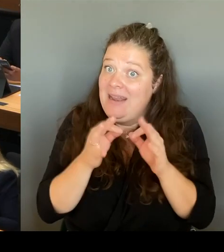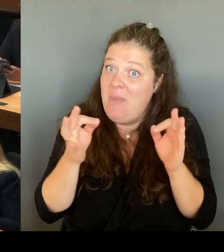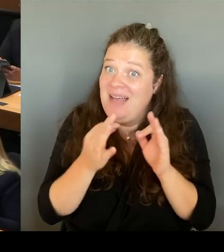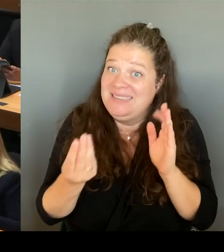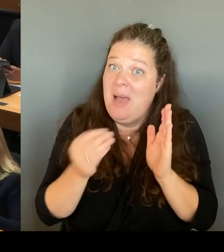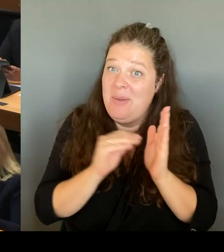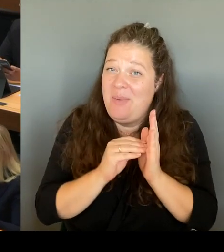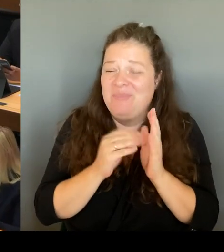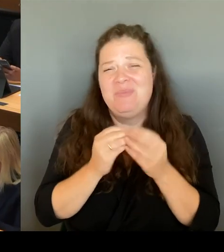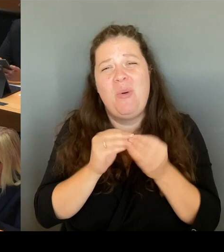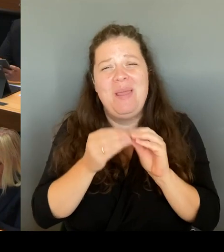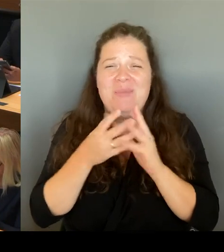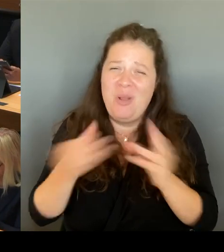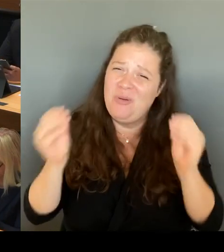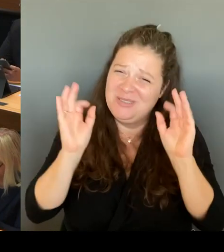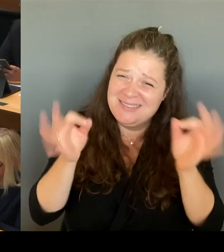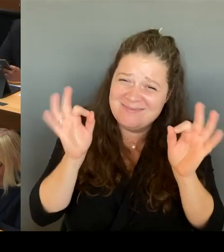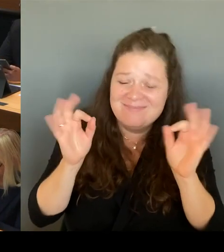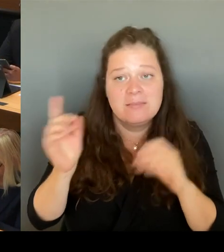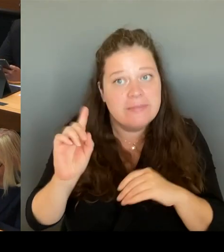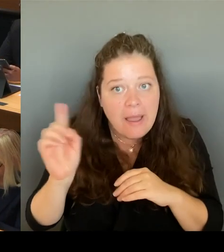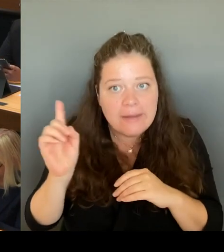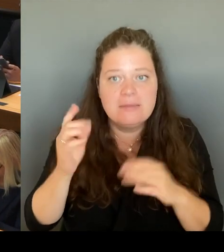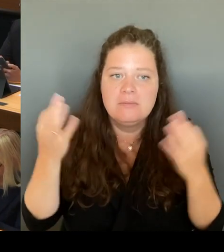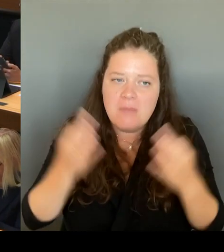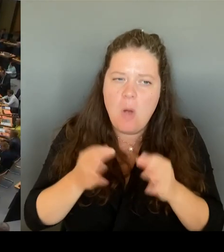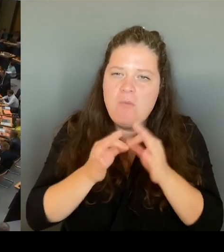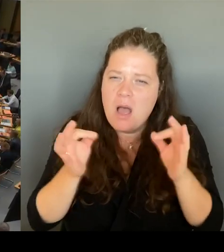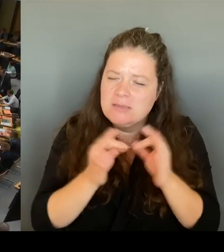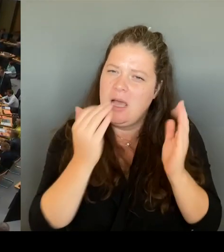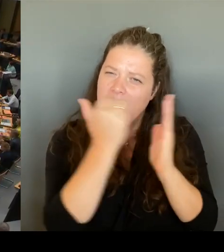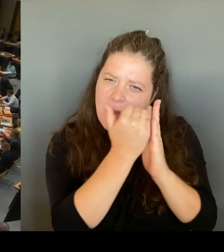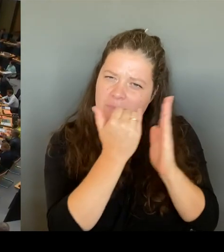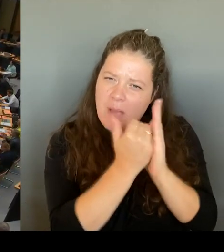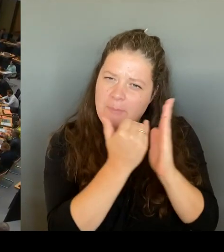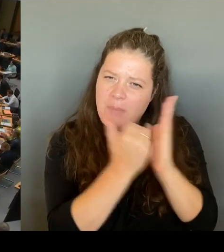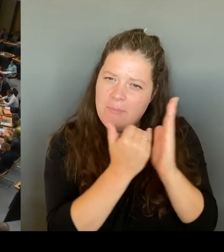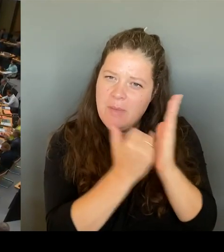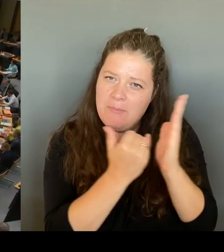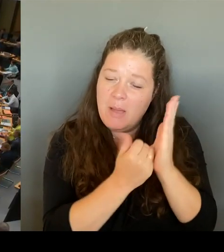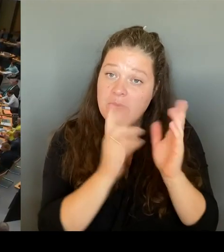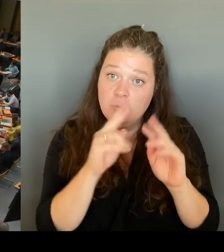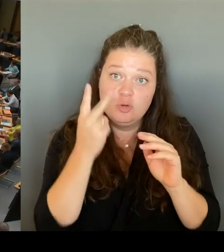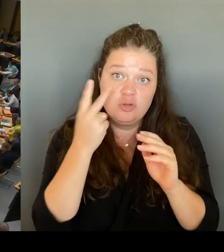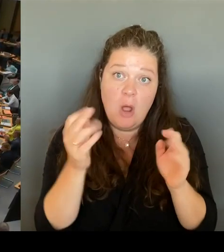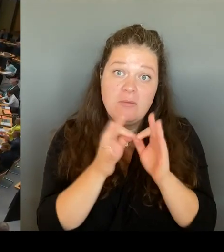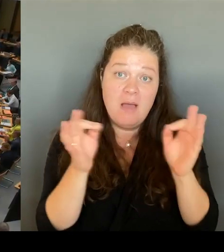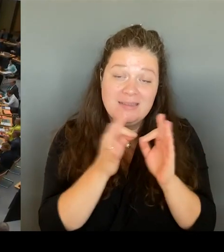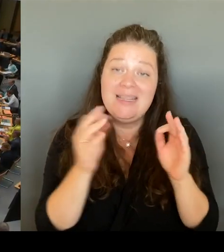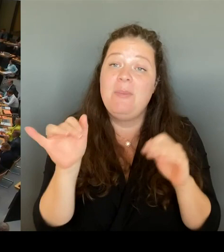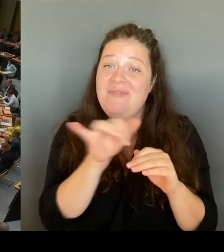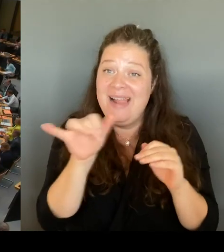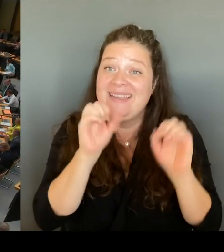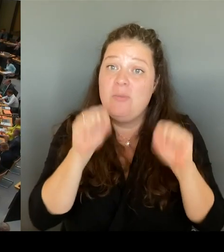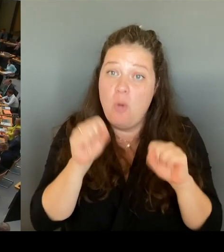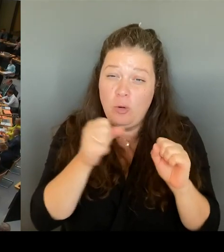auch den Mut zu haben, sie zu drehen. Vielen Dank. (Beifall) (Rednerwechsel) Vielen Dank, Frau Senatorin. Dann geht die erste Nachfrage an die Kollegin